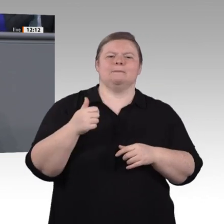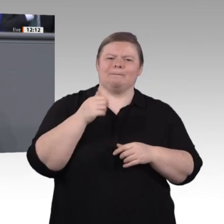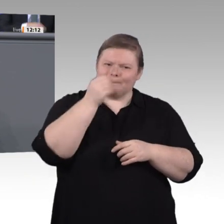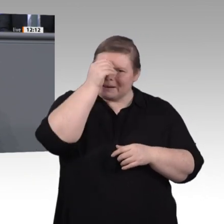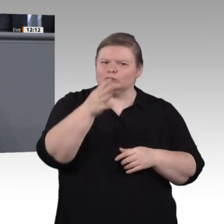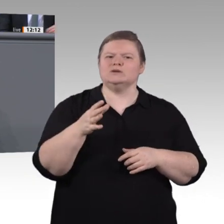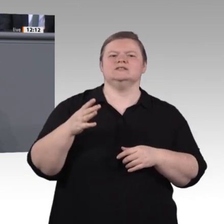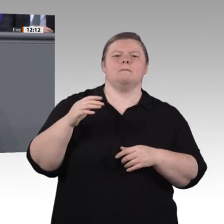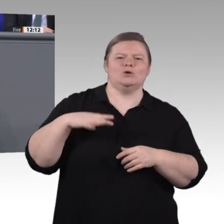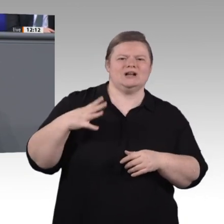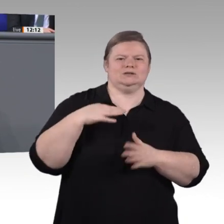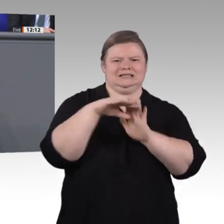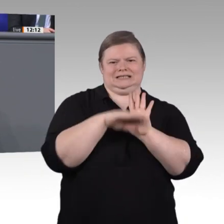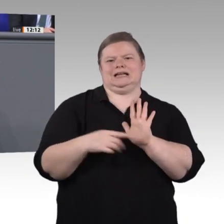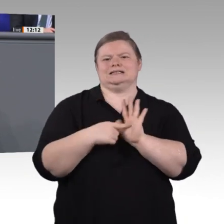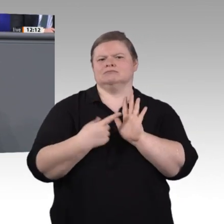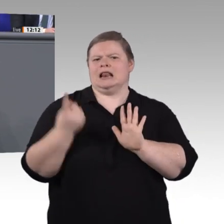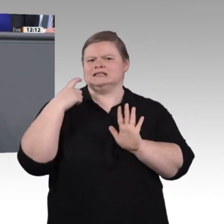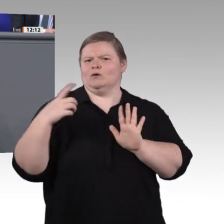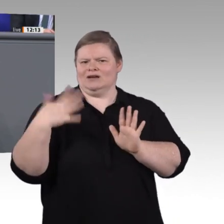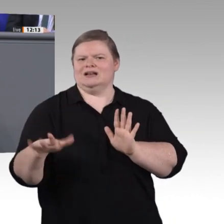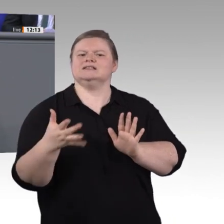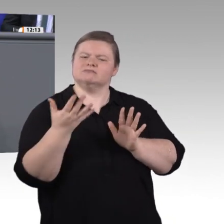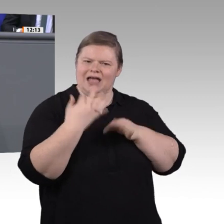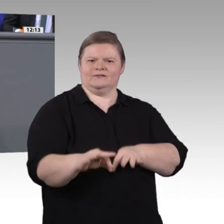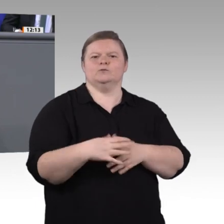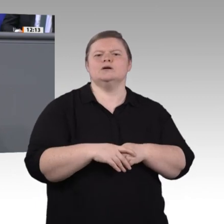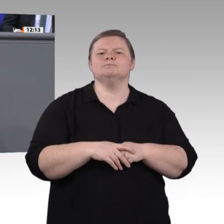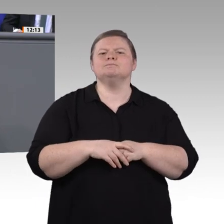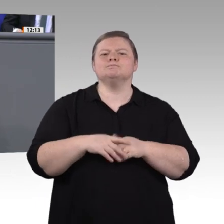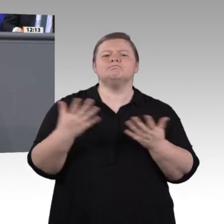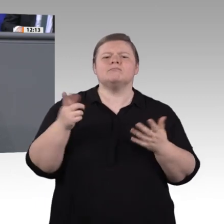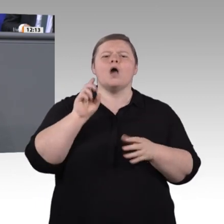einplanen. Damit investieren wir so viel Geld in die höher qualifizierende Berufsausbildung